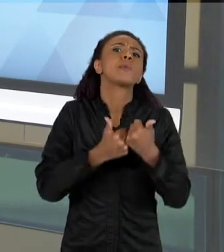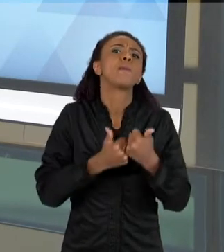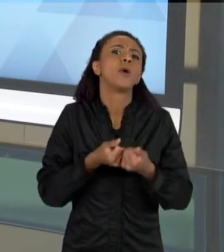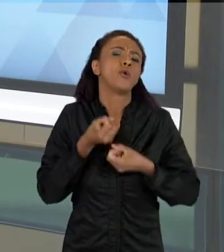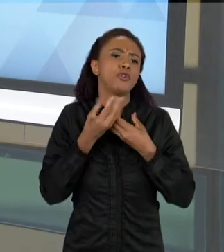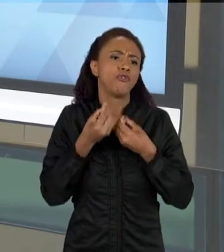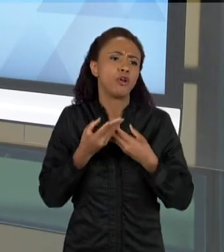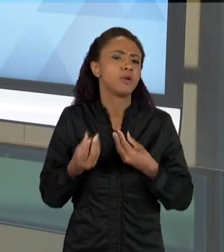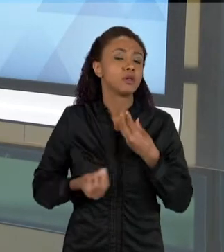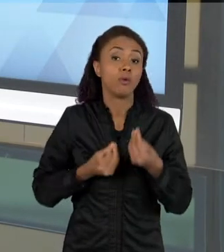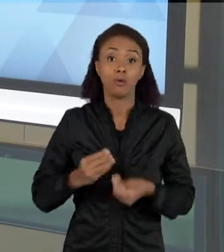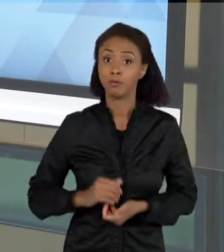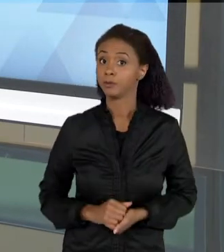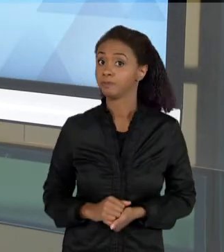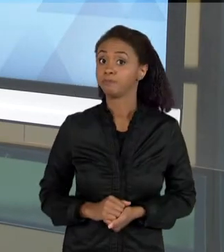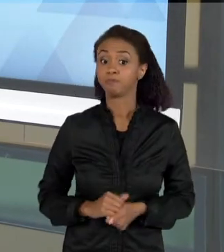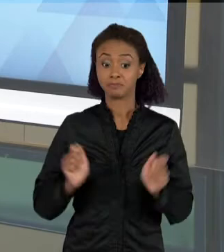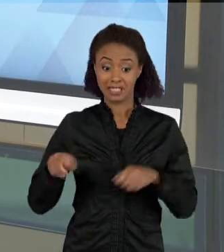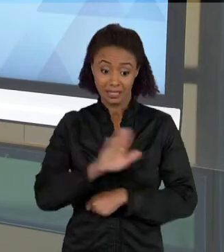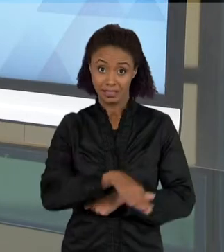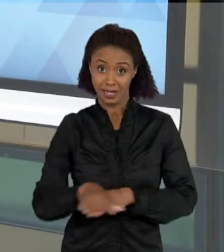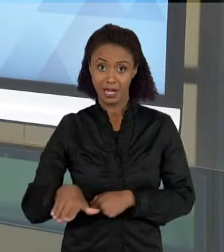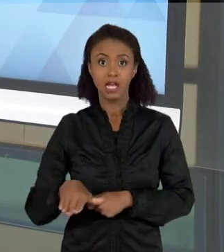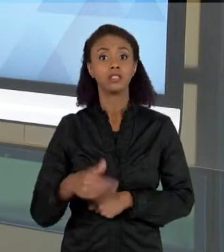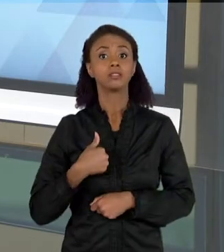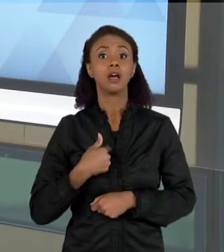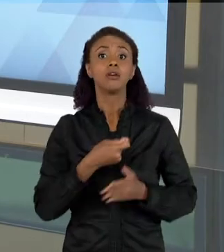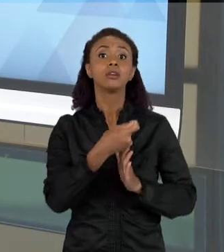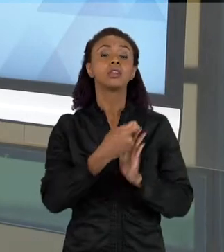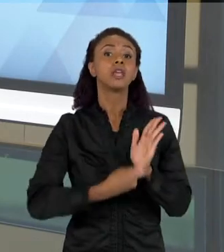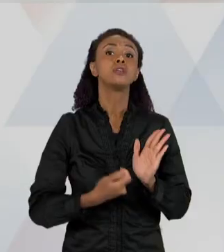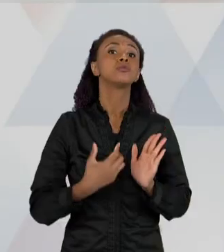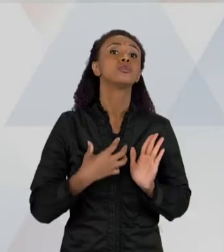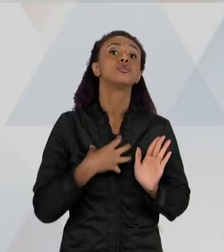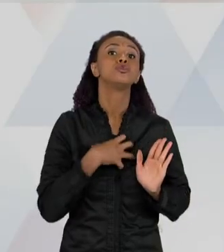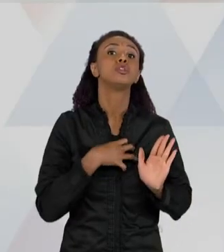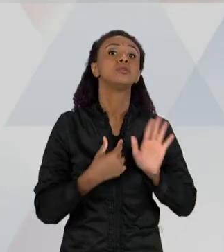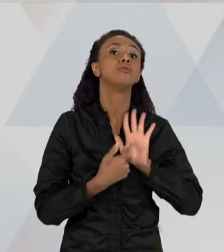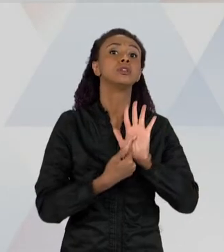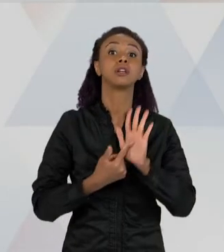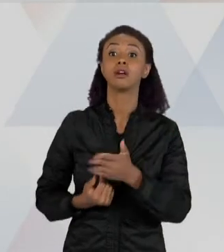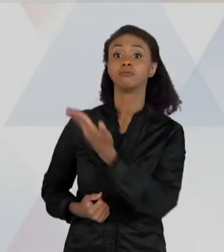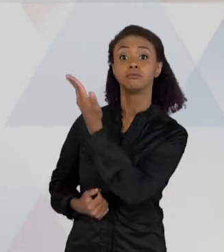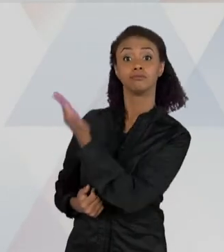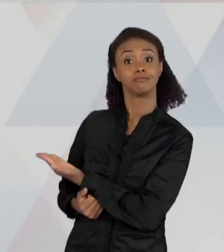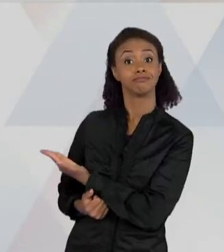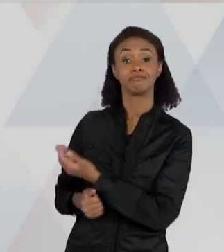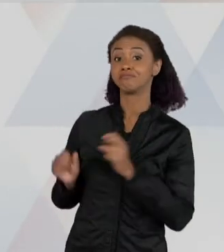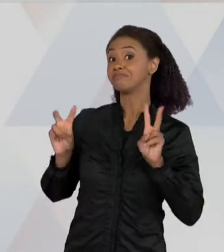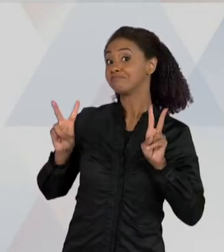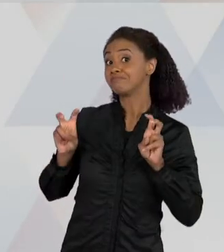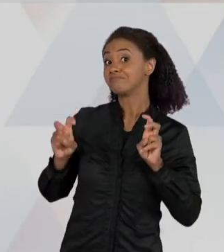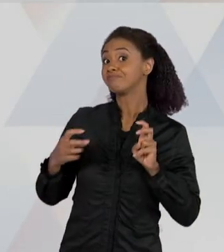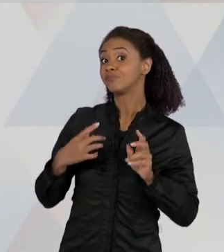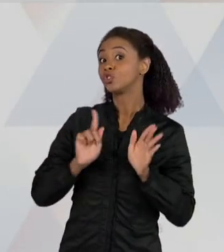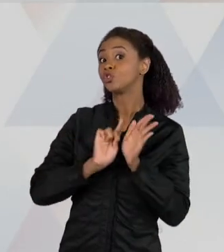TRAZER PARA AS CRIANÇAS TEXTOS QUE TENHAM ESSE ASPECTO DE UM TEXTO JORNALÍSTICO, TEM A FORMA DE UM TEXTO